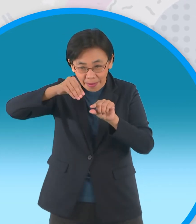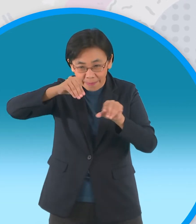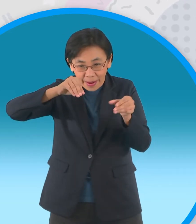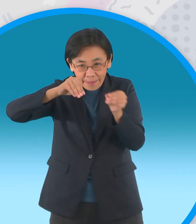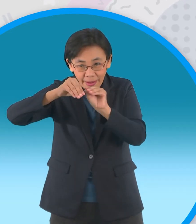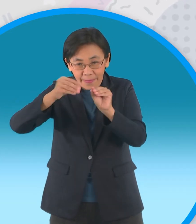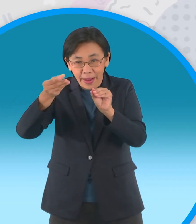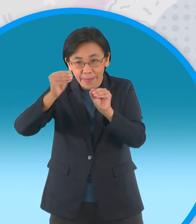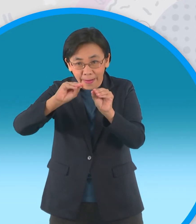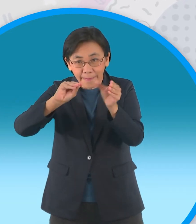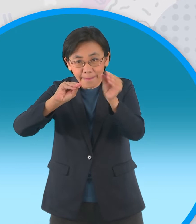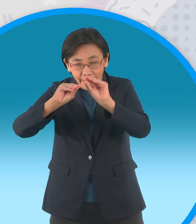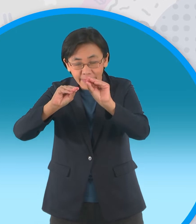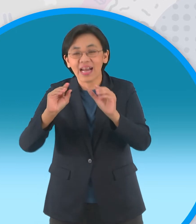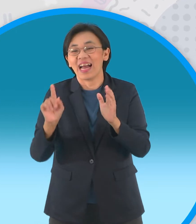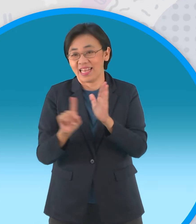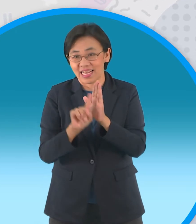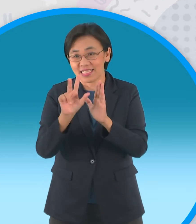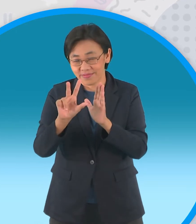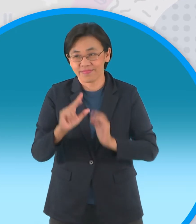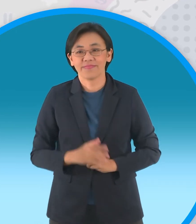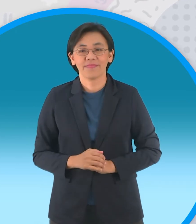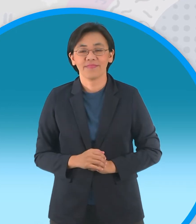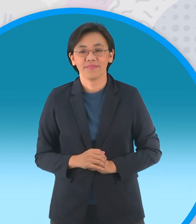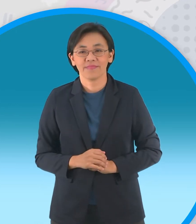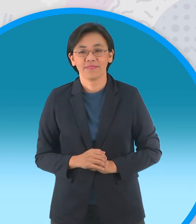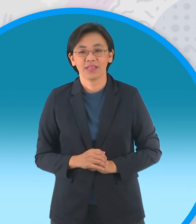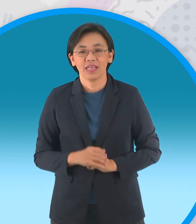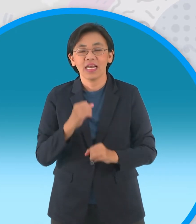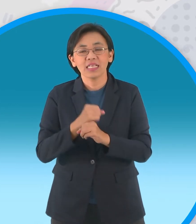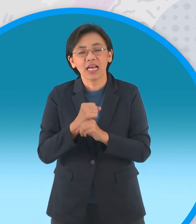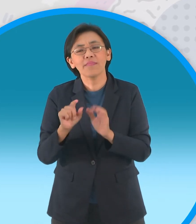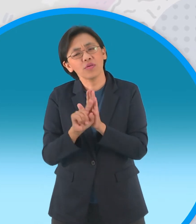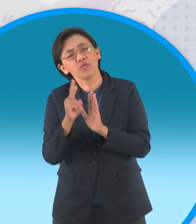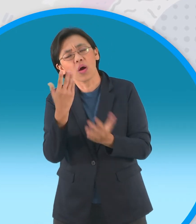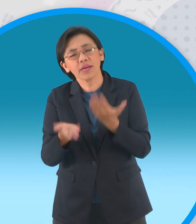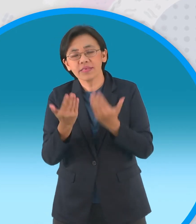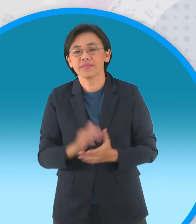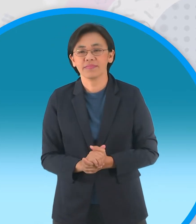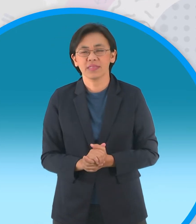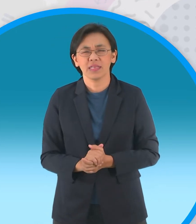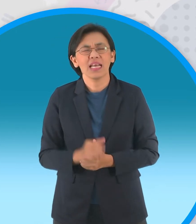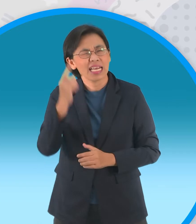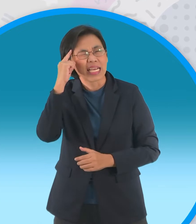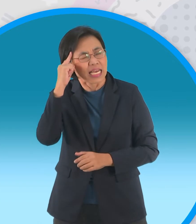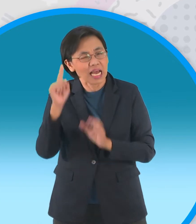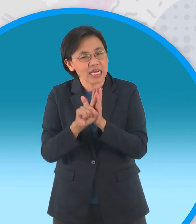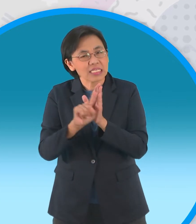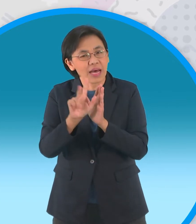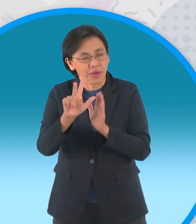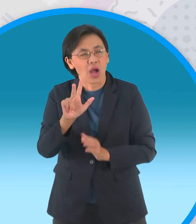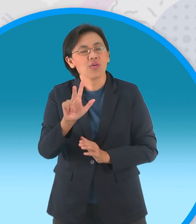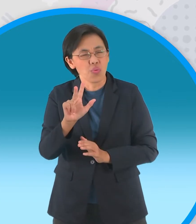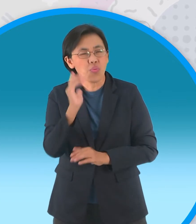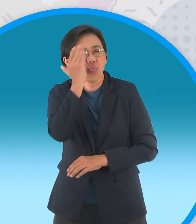รอบที่สามแต่จะพับสองรอบก็ได้นะครับถ้าจะให้ สวยเราพับทั้งหมดสามรอบด้วยกัน